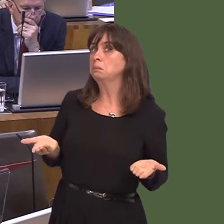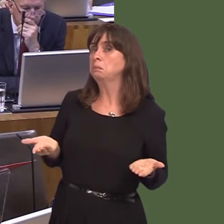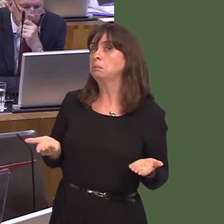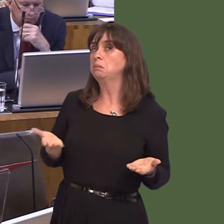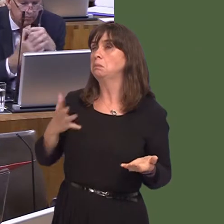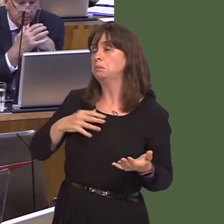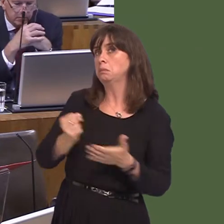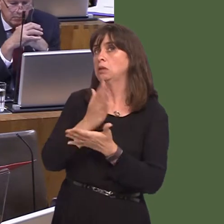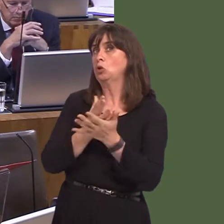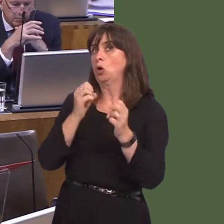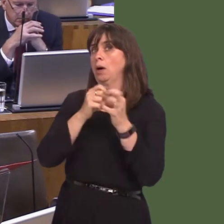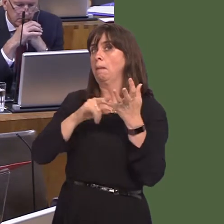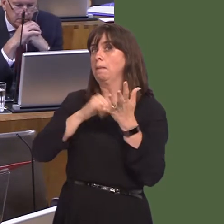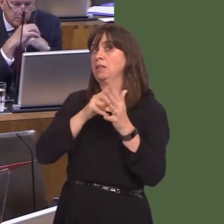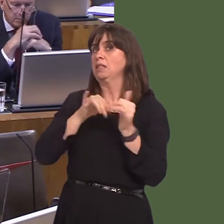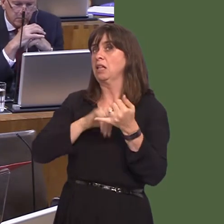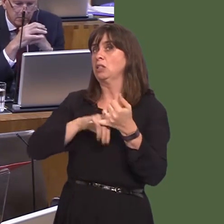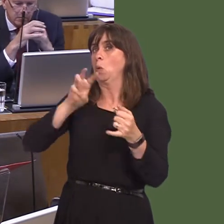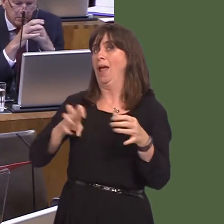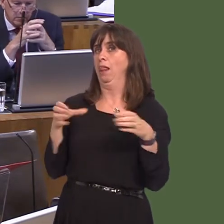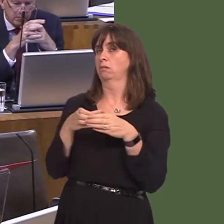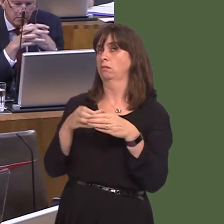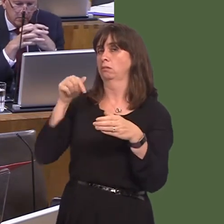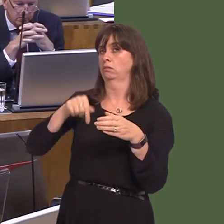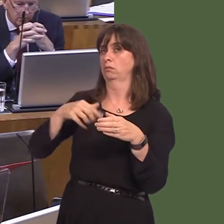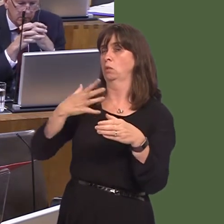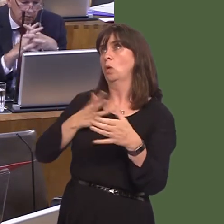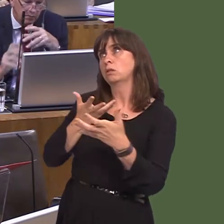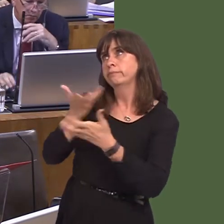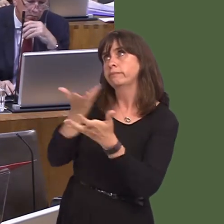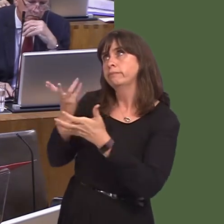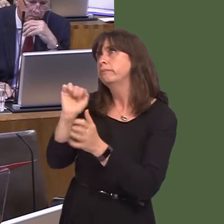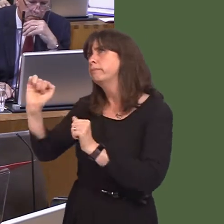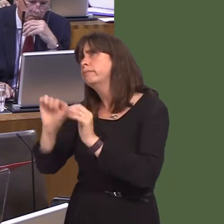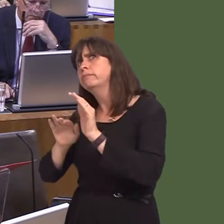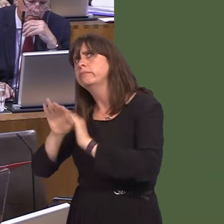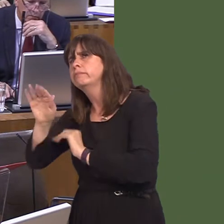Business Wales looks to discuss the future with the company, and, secondly, of course,